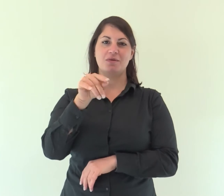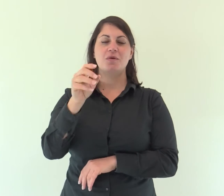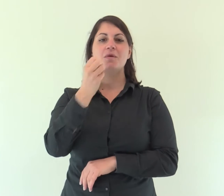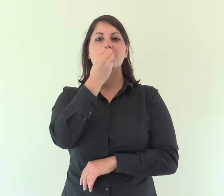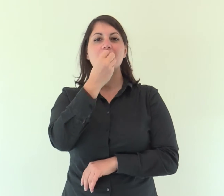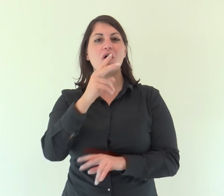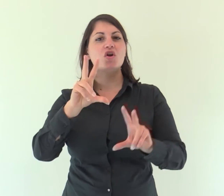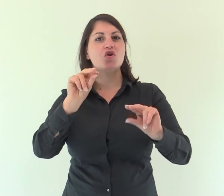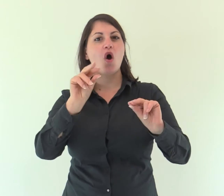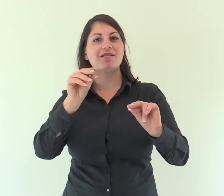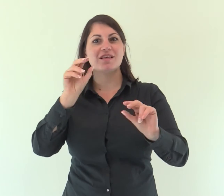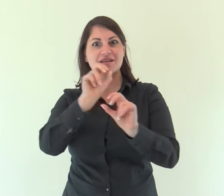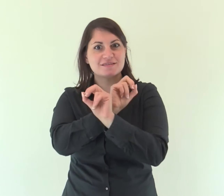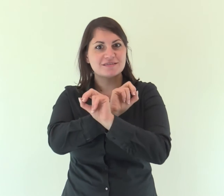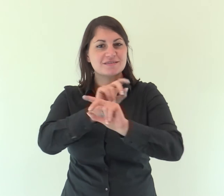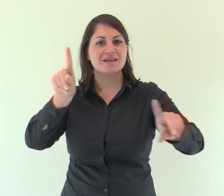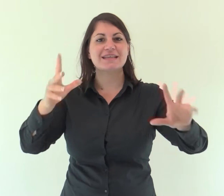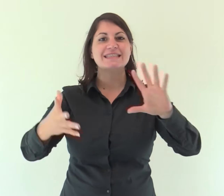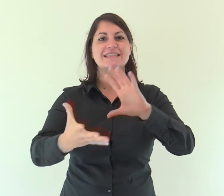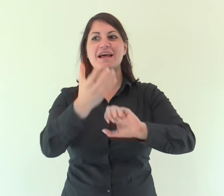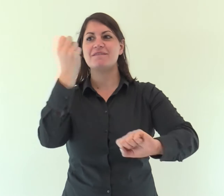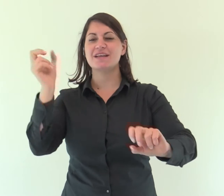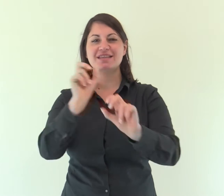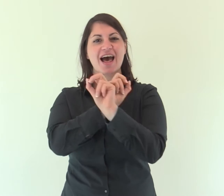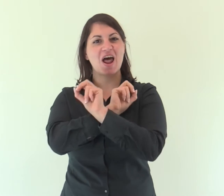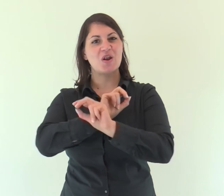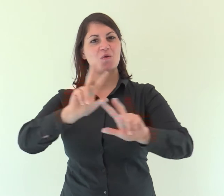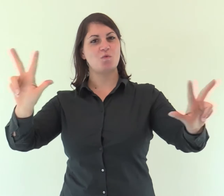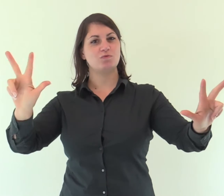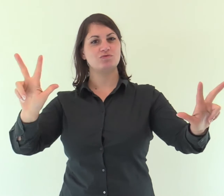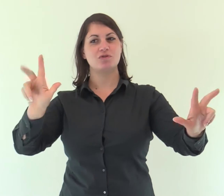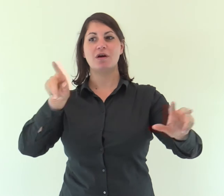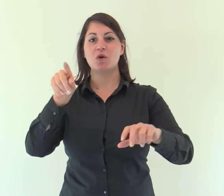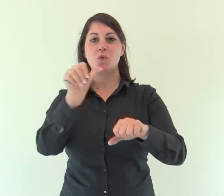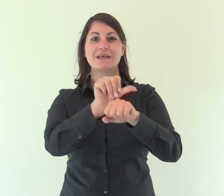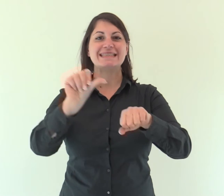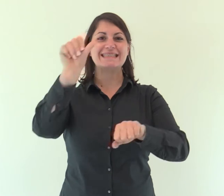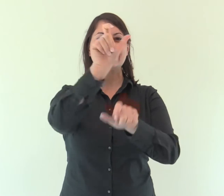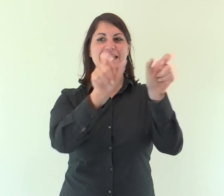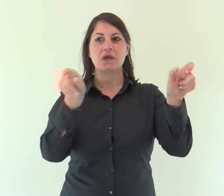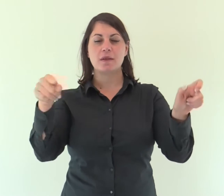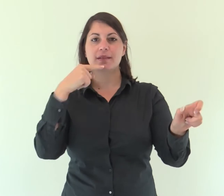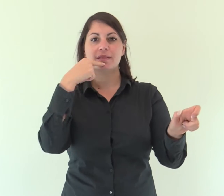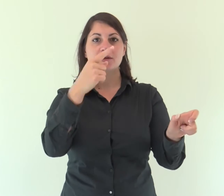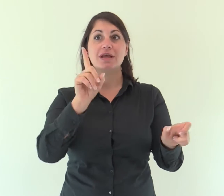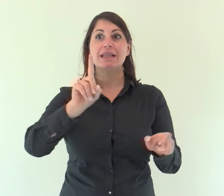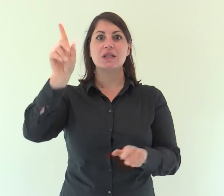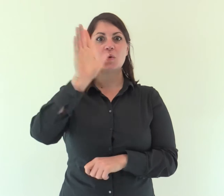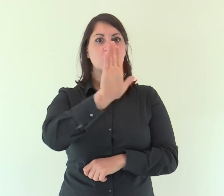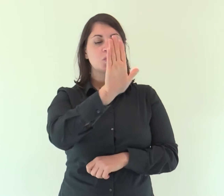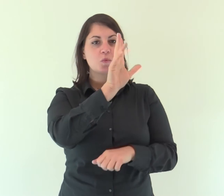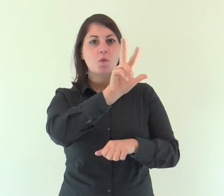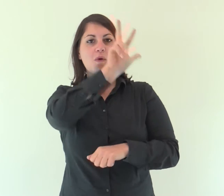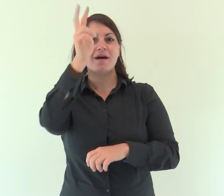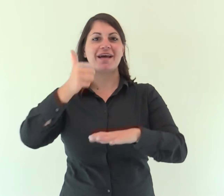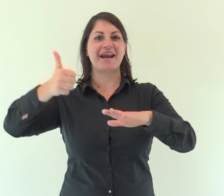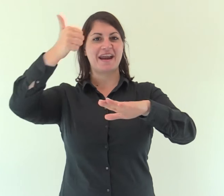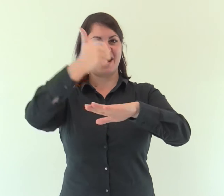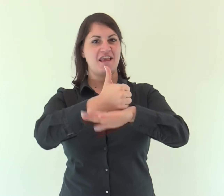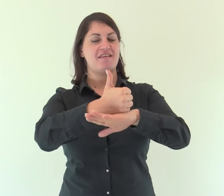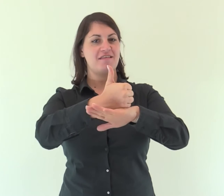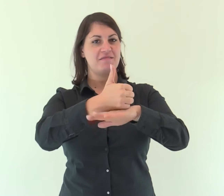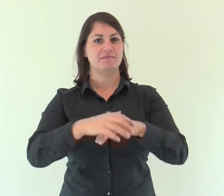del messaggero di buone notizie che annuncia la salvezza, che dice a Sion: «Regna il tuo Dio».